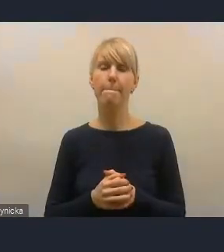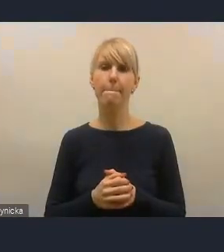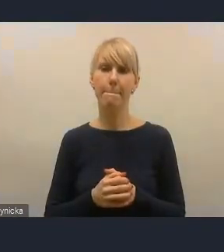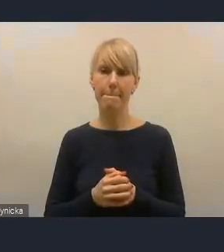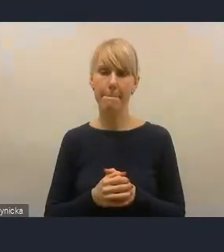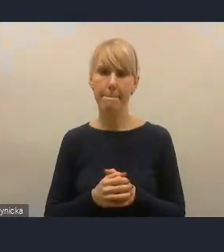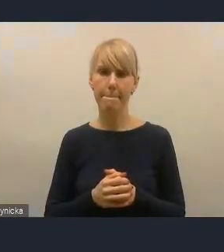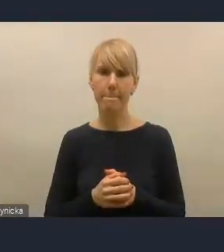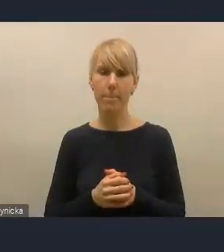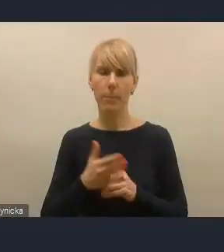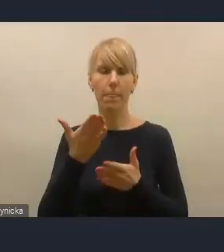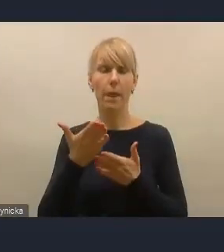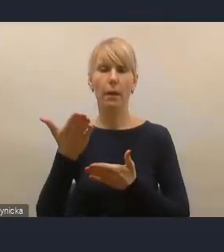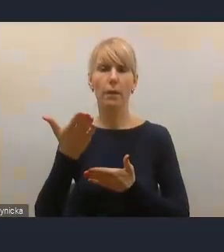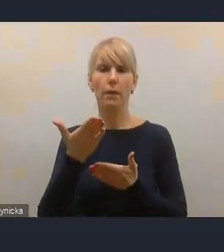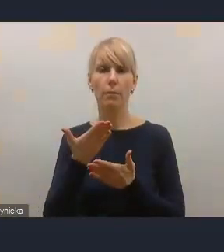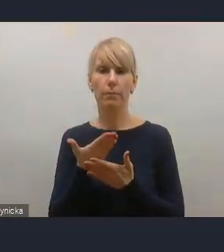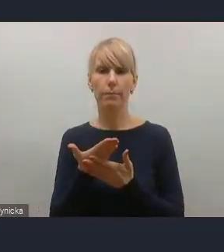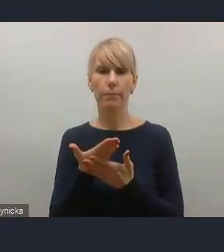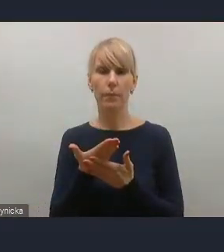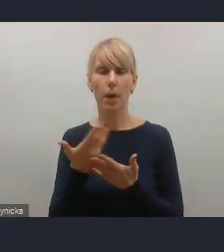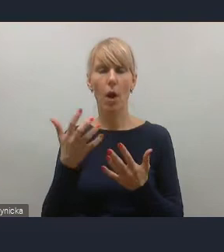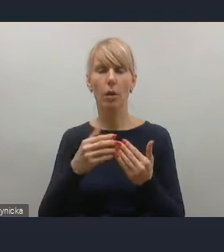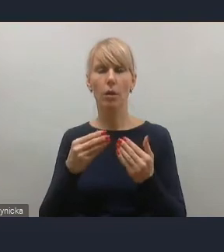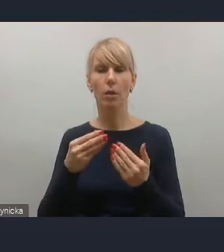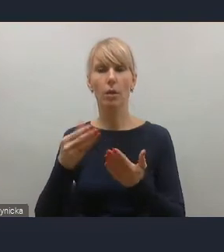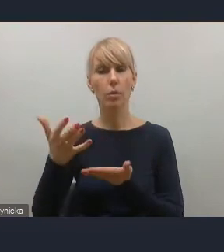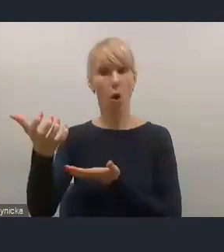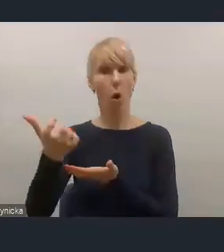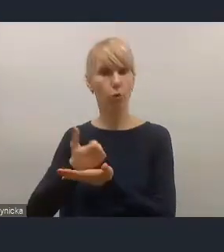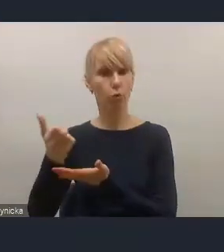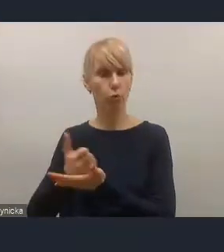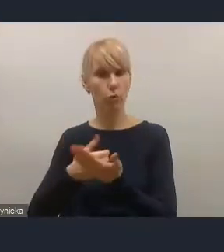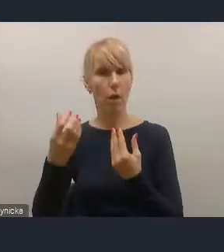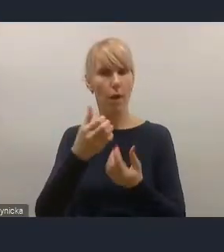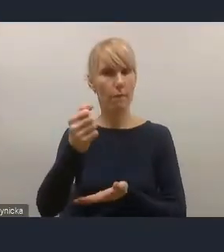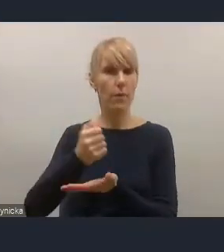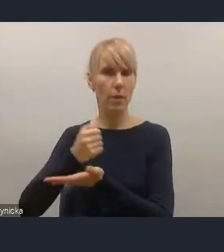i zwiększenie zróżnicowania źródeł dochodów własnych w finansowaniu działań rozwojowych,